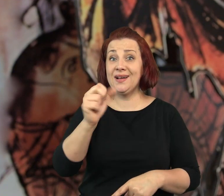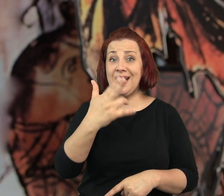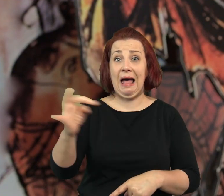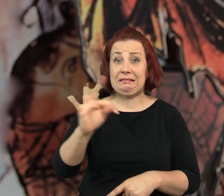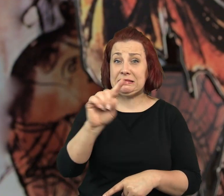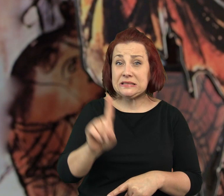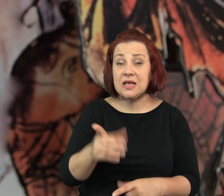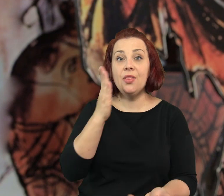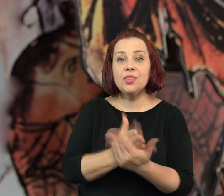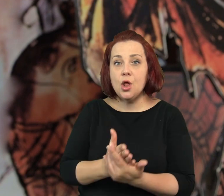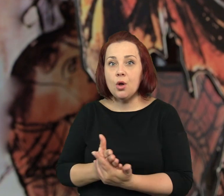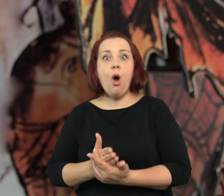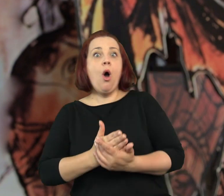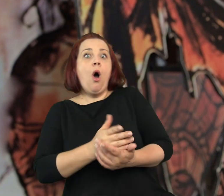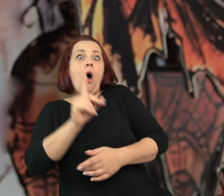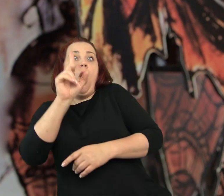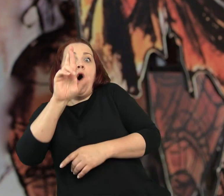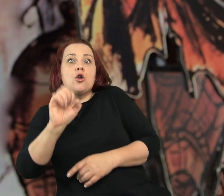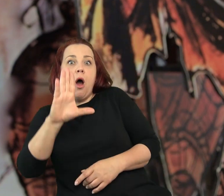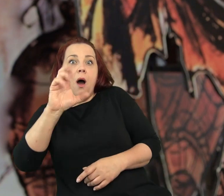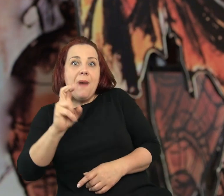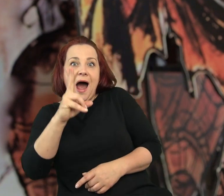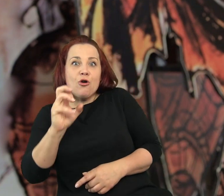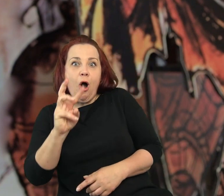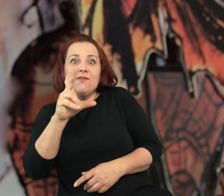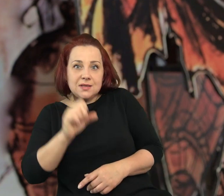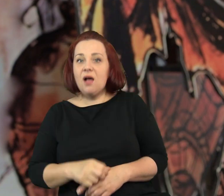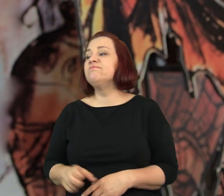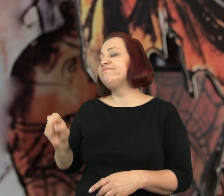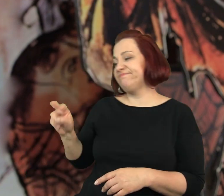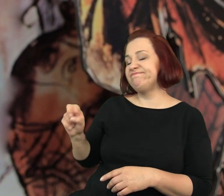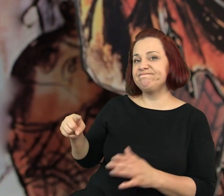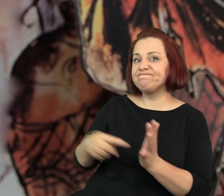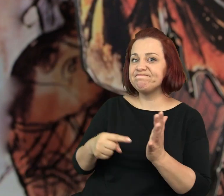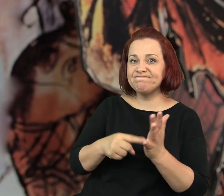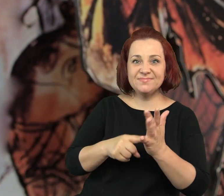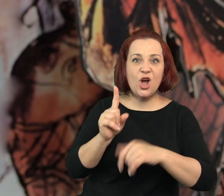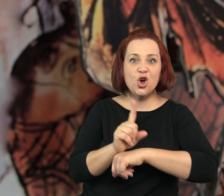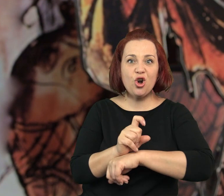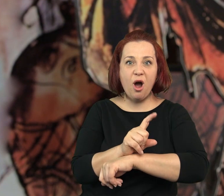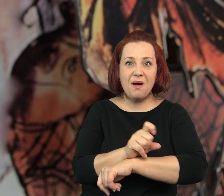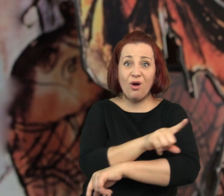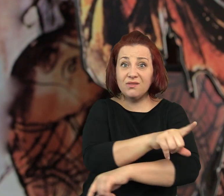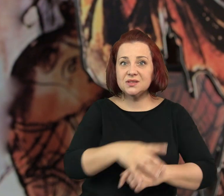… tylko Robakowska! - wykrzyknęliśmy ze zgrozą. Tak, tylko Robakowska! - powtórzyła.